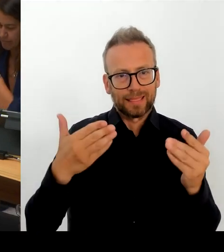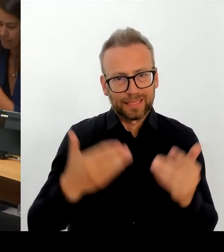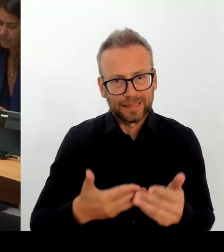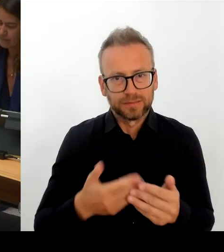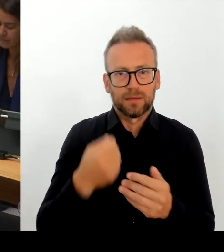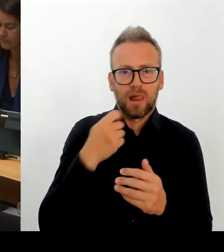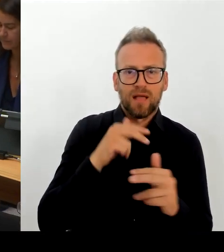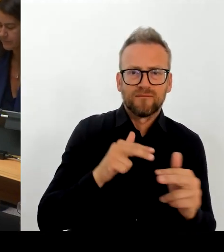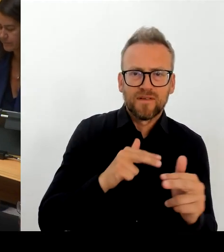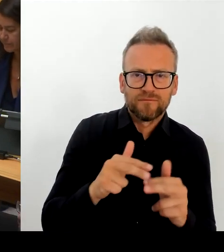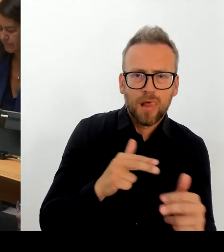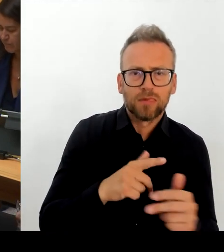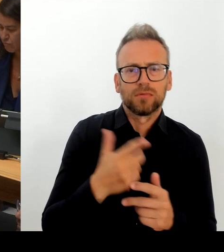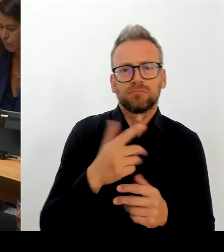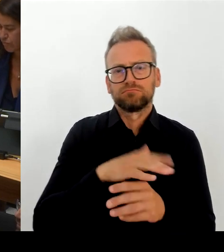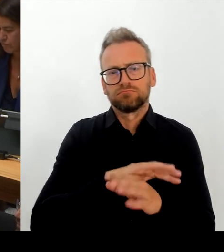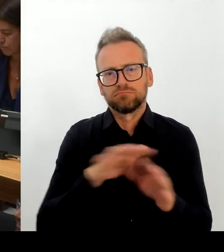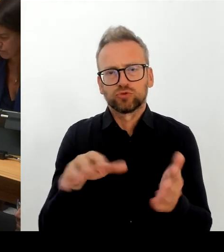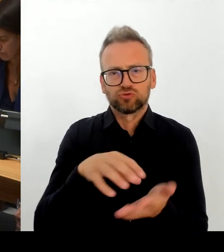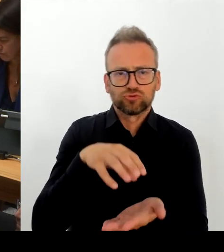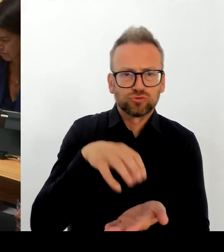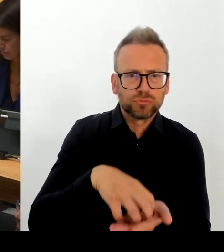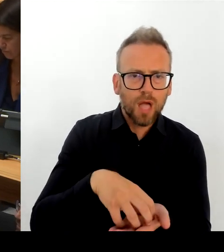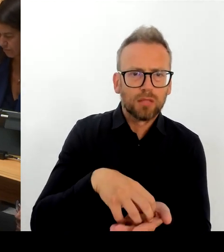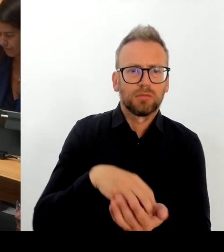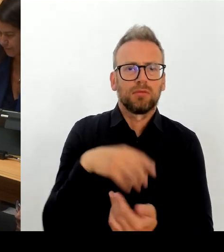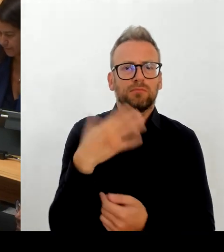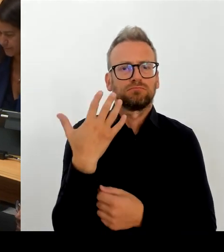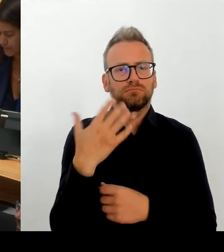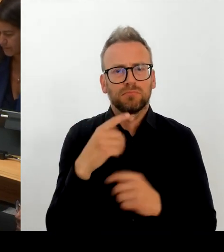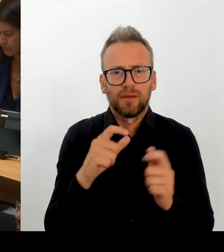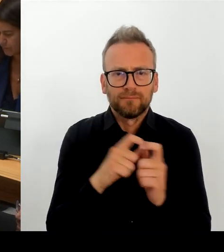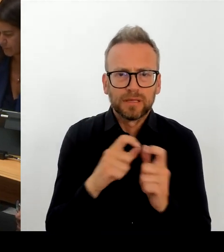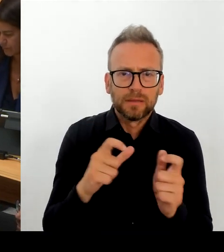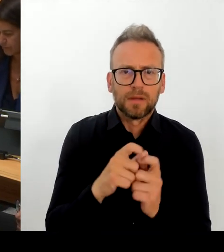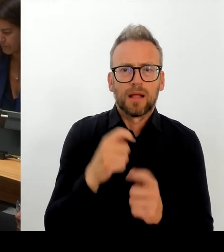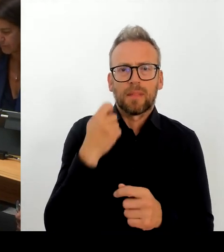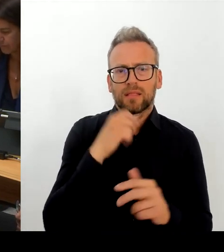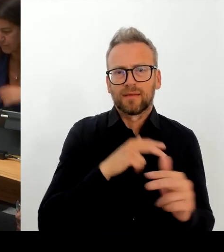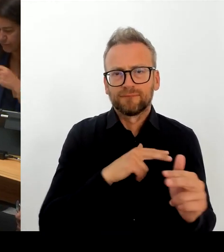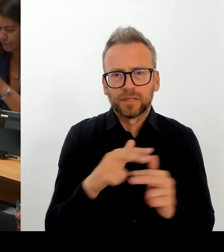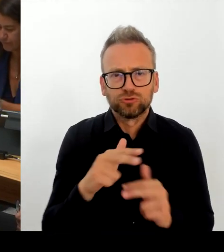Ihnen wird bewusst sein: Auch das ist kein Geheimnis, dass wir auf der einen Seite die Beamtenbesoldung stehen haben und auf